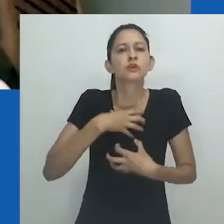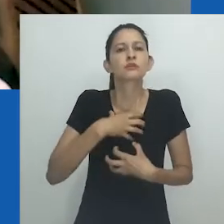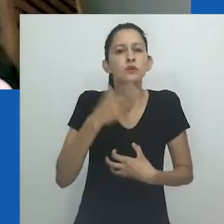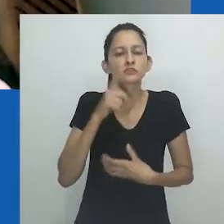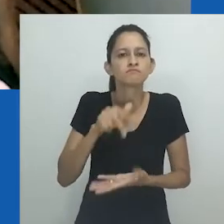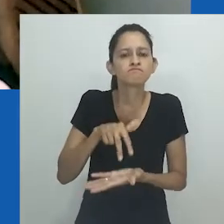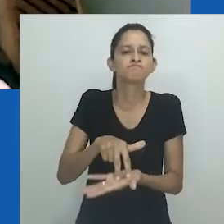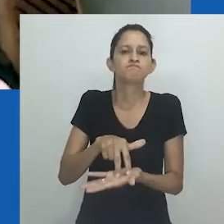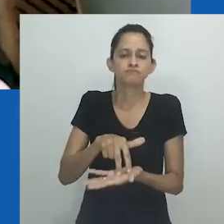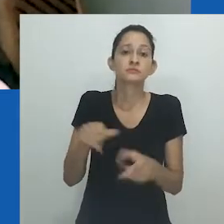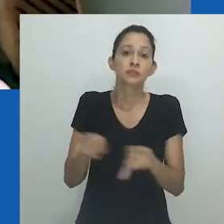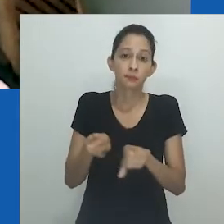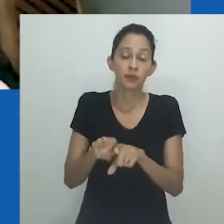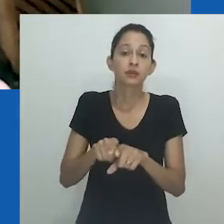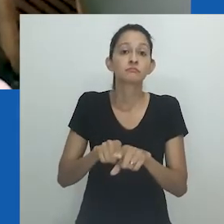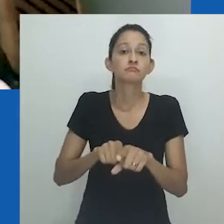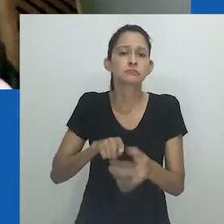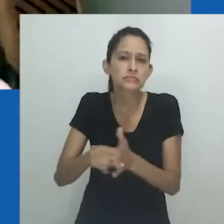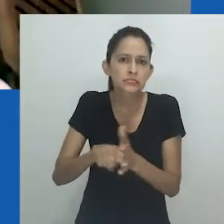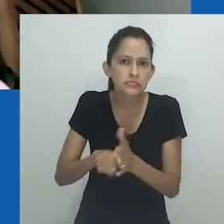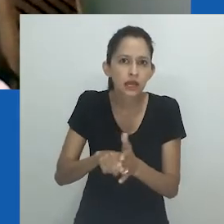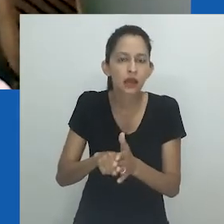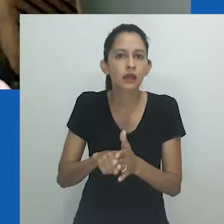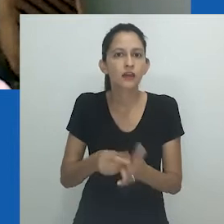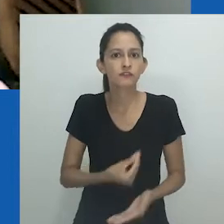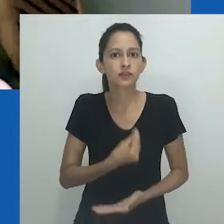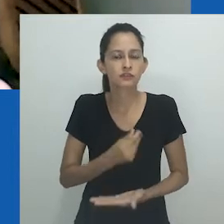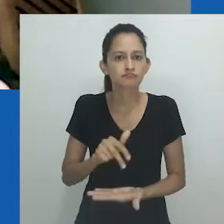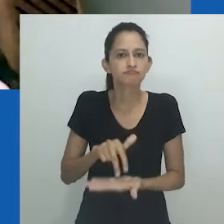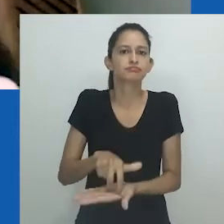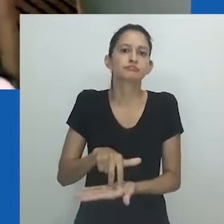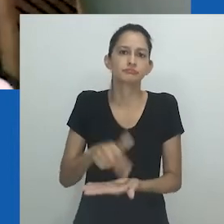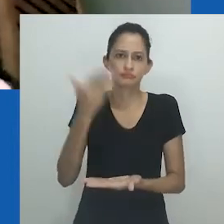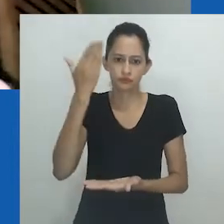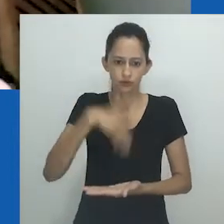pois se trata de uma maneira de atuar na produção do conhecimento igualmente de existir.